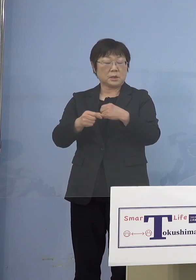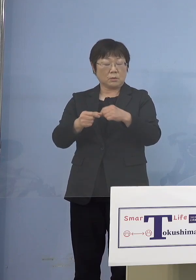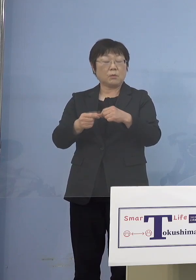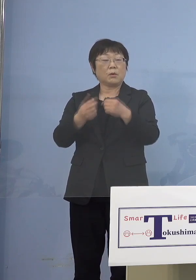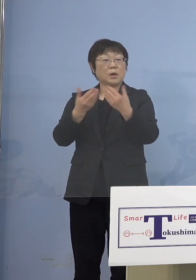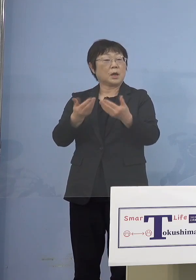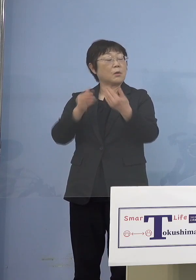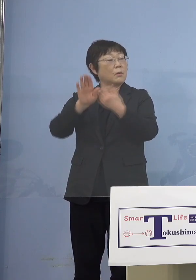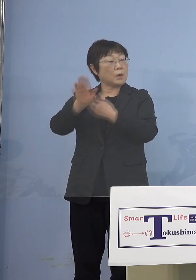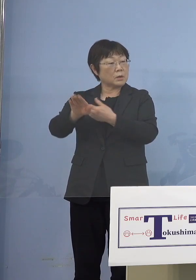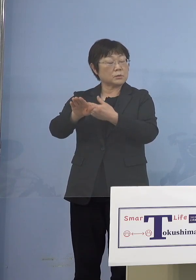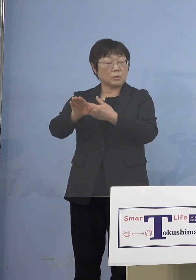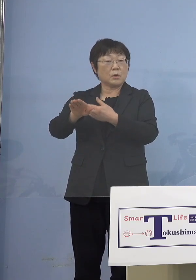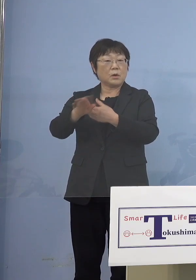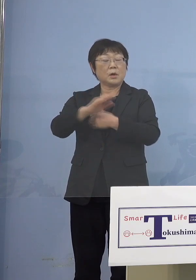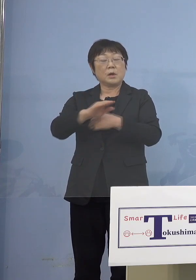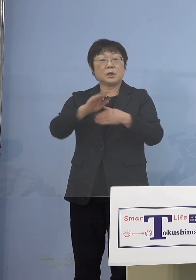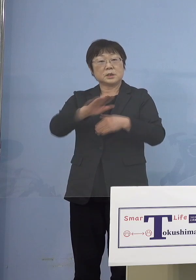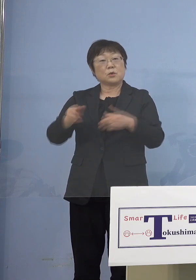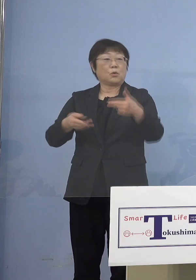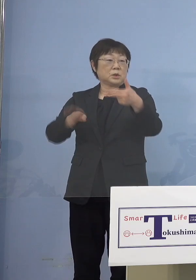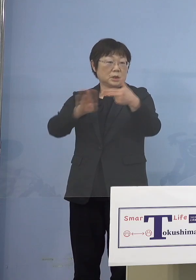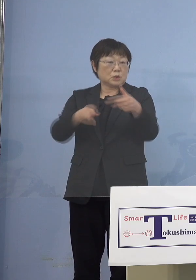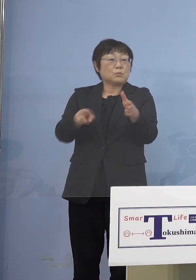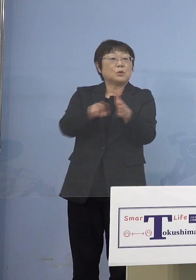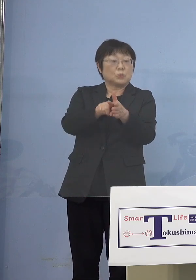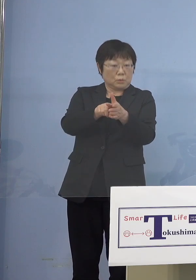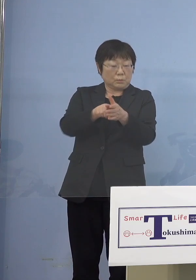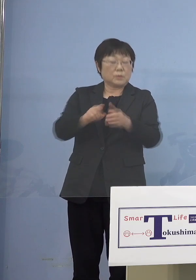このジャンルの中に入ってきます